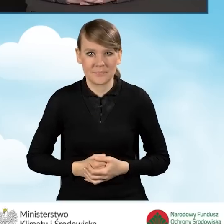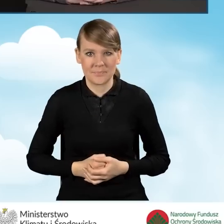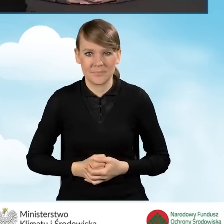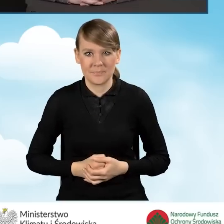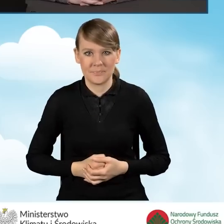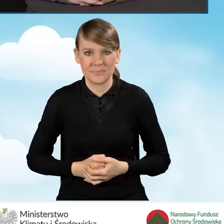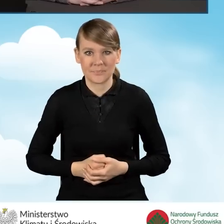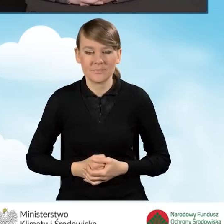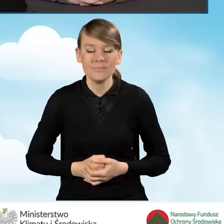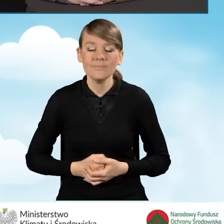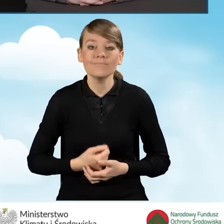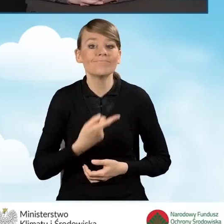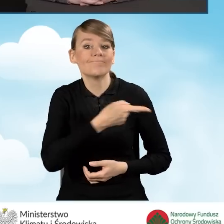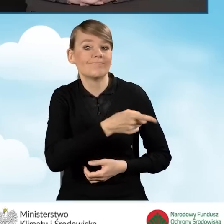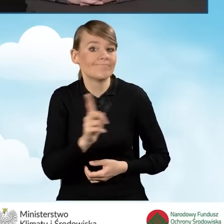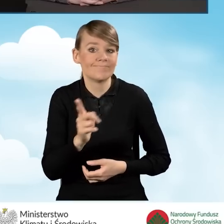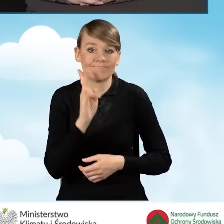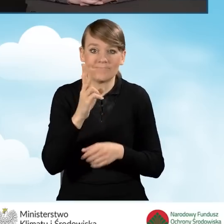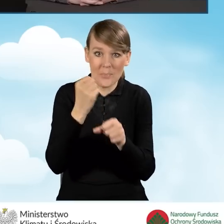Pracownicy punktów konsultacyjno-informacyjnych